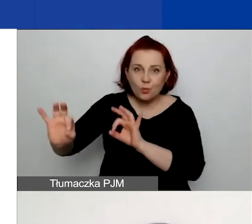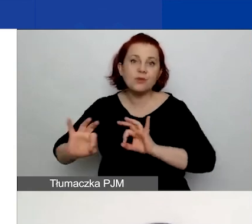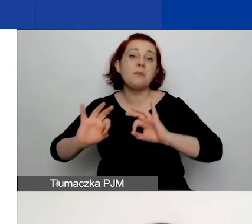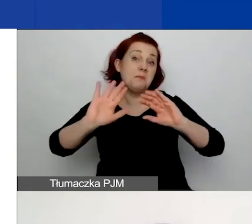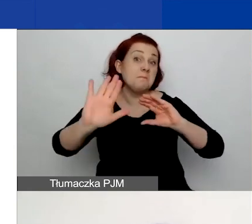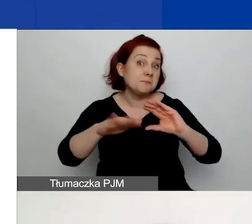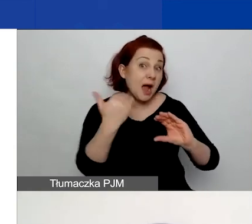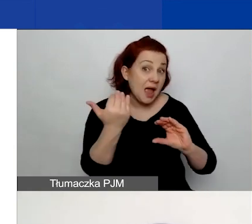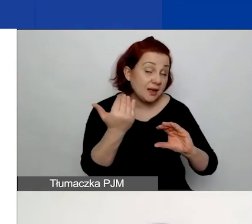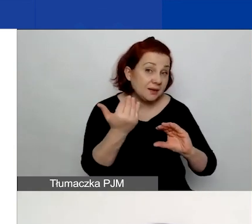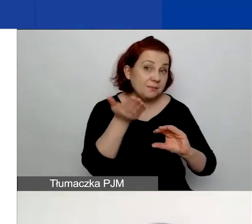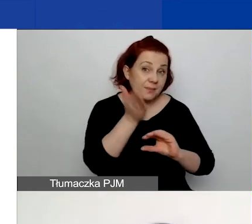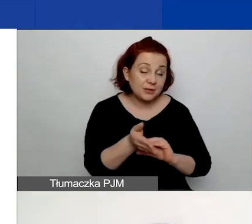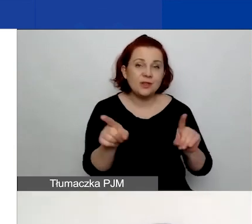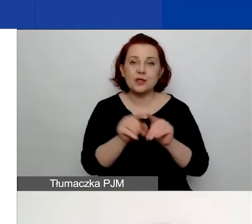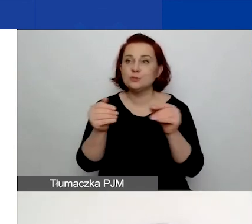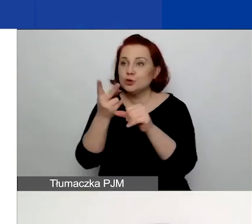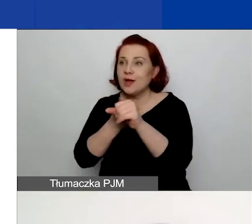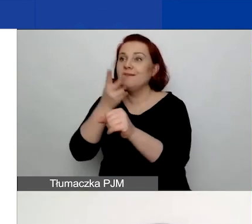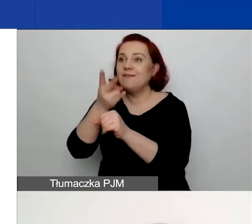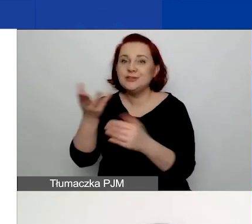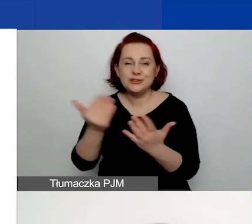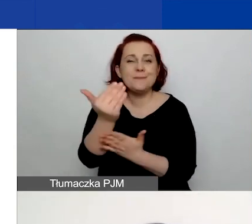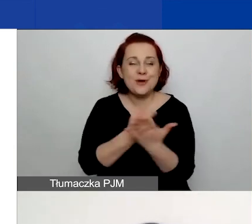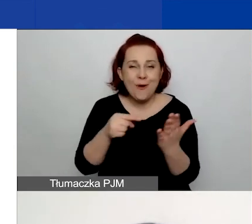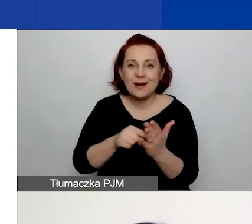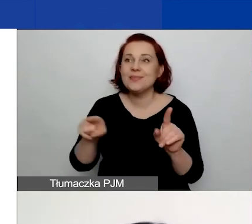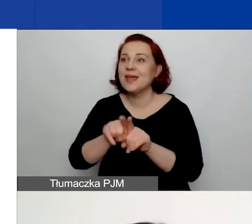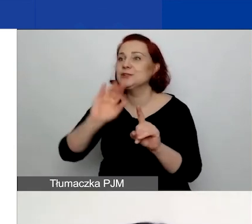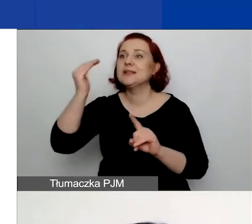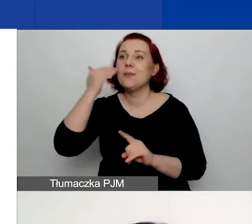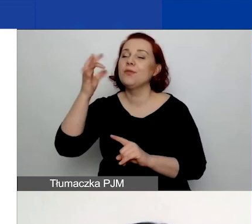Wówczas możecie wejść do generatora i zapoznać się z waszymi kartami ocen merytorycznych.